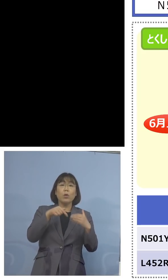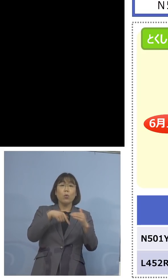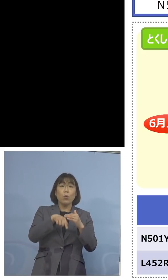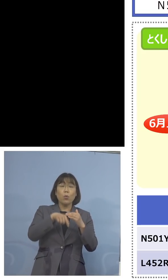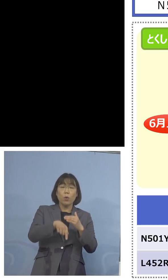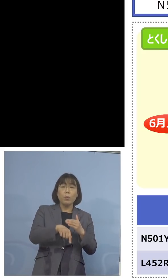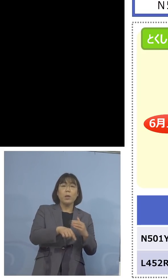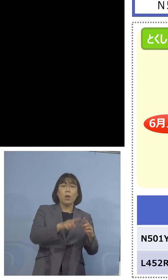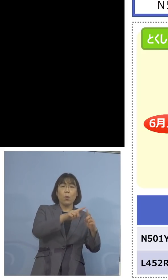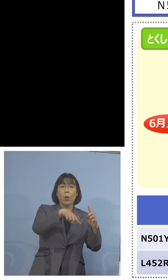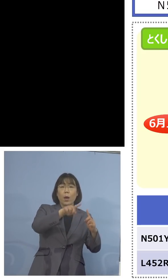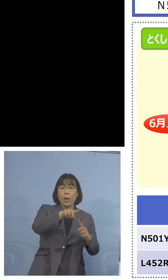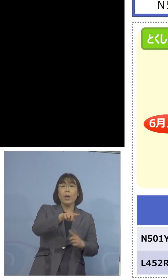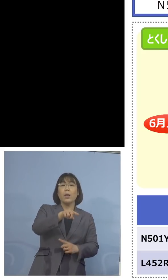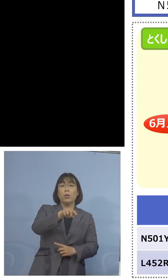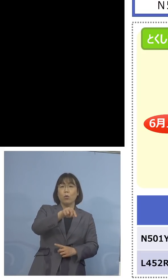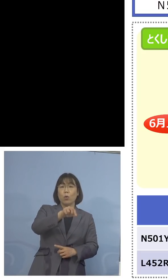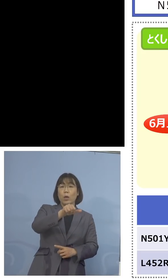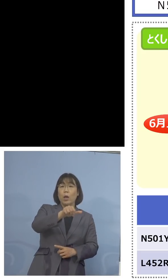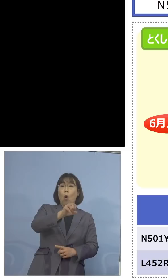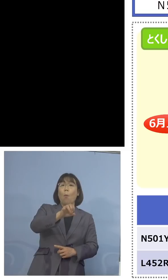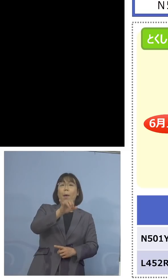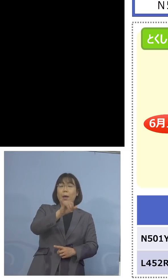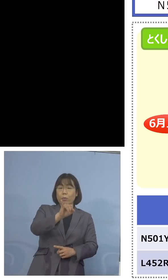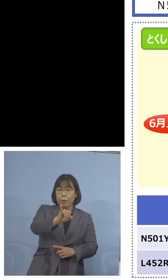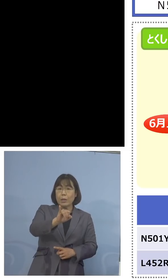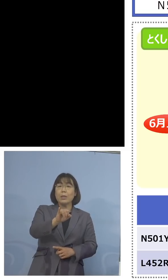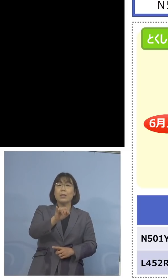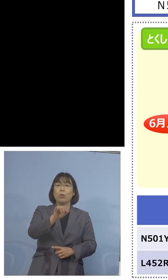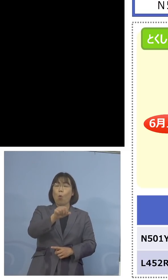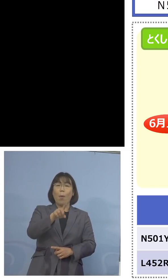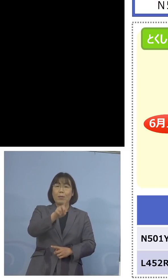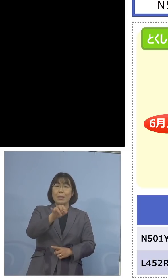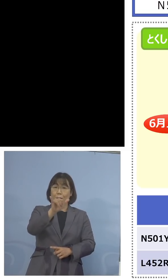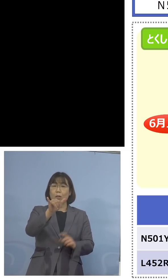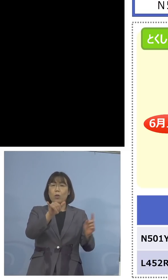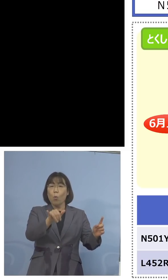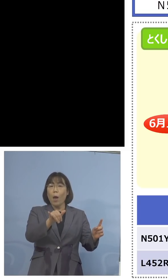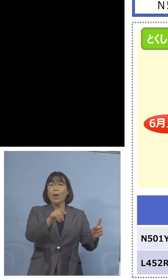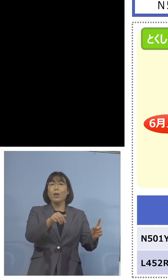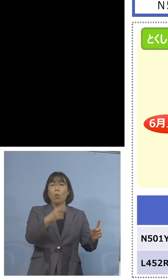大変意義がある そしてもしこの中で陰性となった場合は